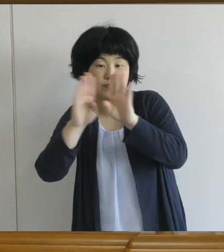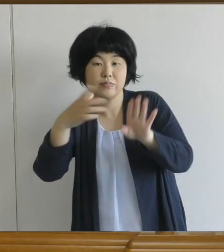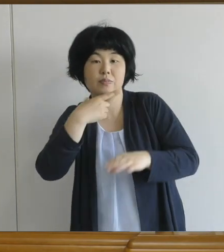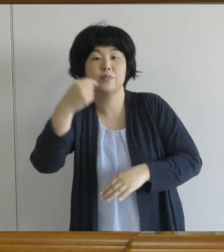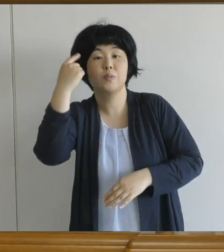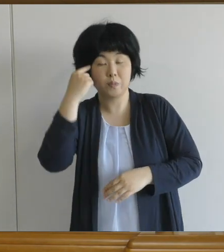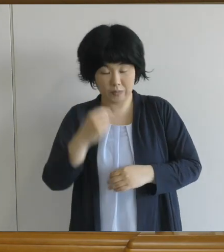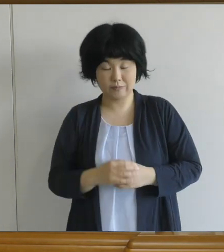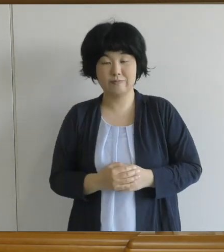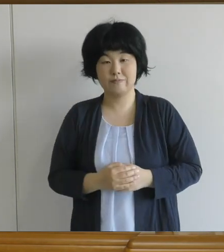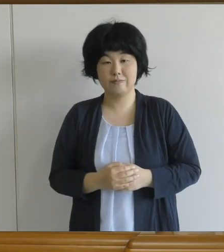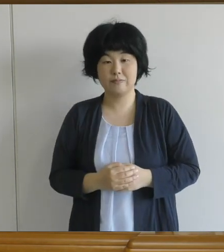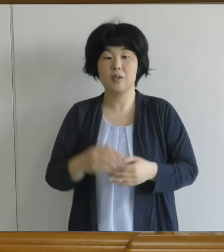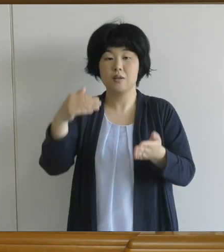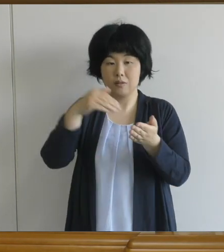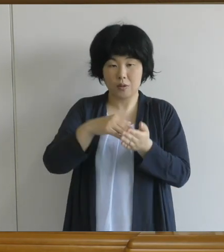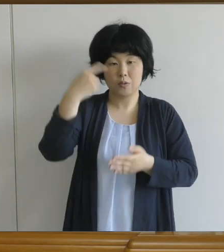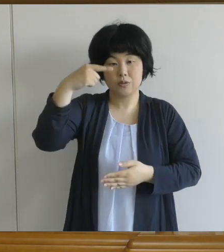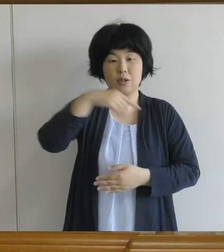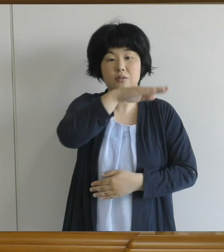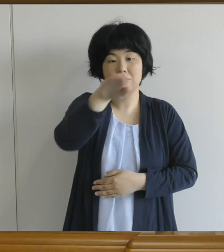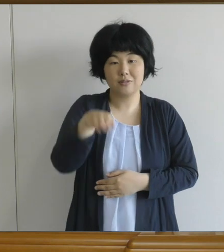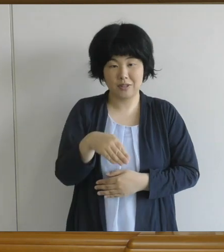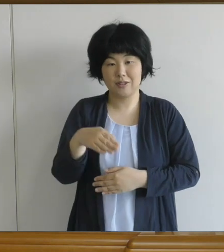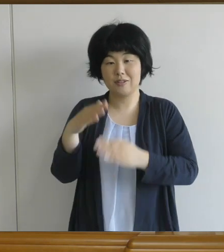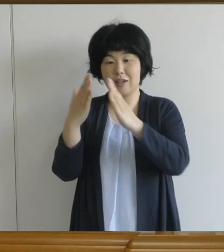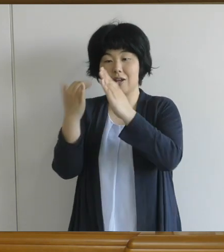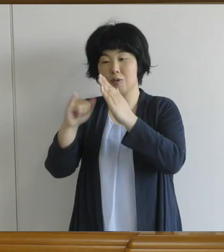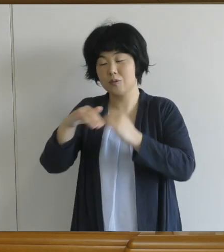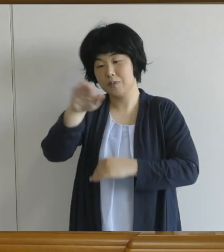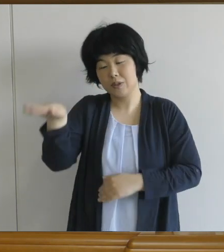最後に、先生や保護者の皆さまにお願いです。